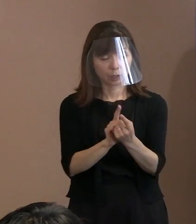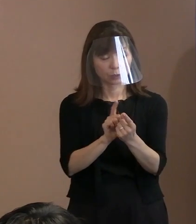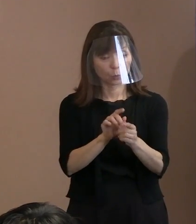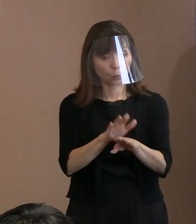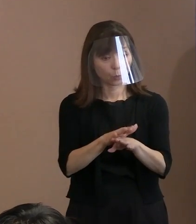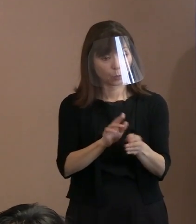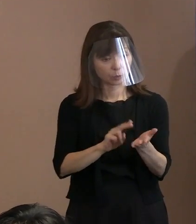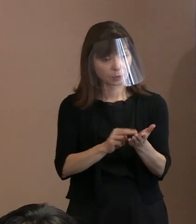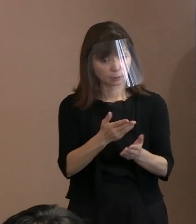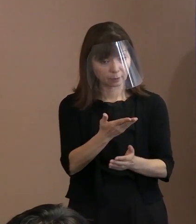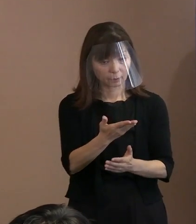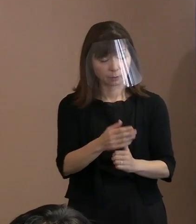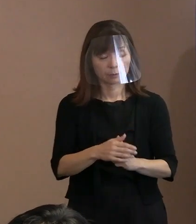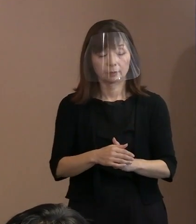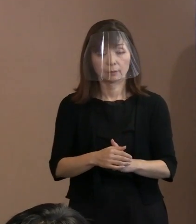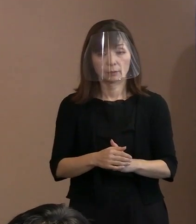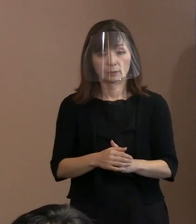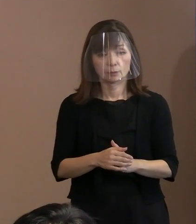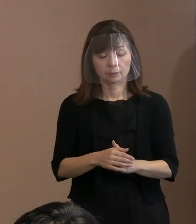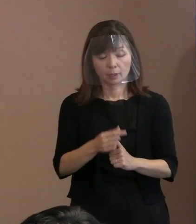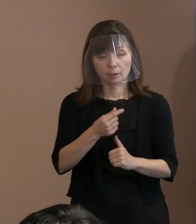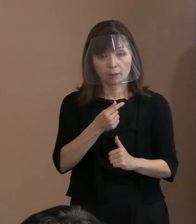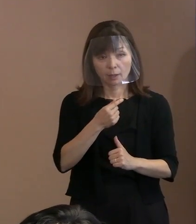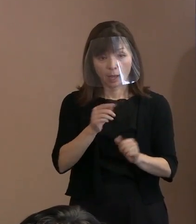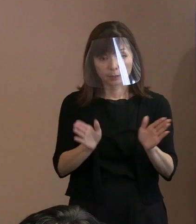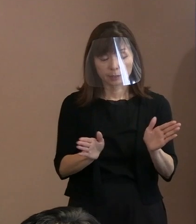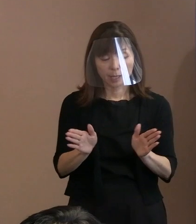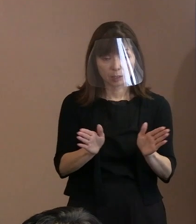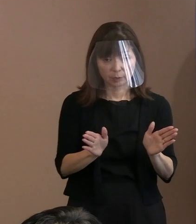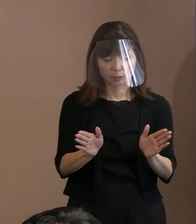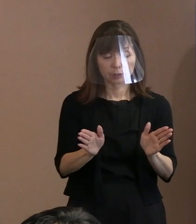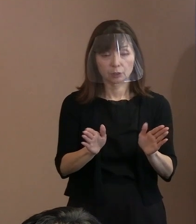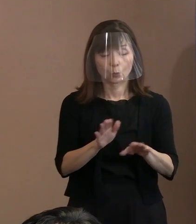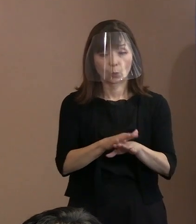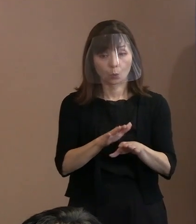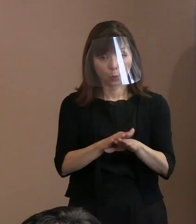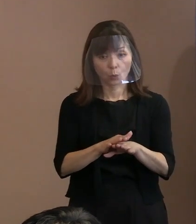中でもとりわけ警備の手法として､ 見せる警備とかっていうことも 言われていますが､